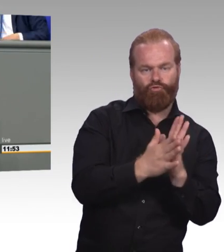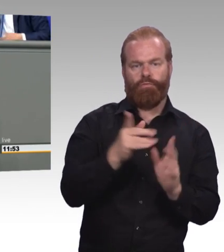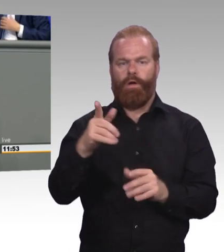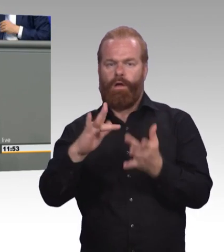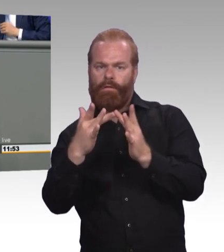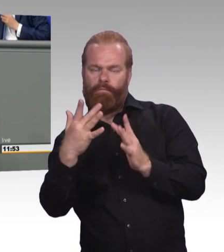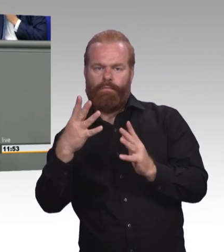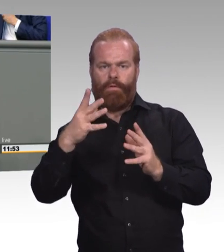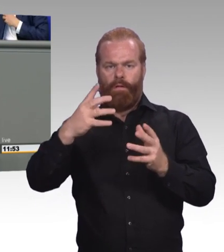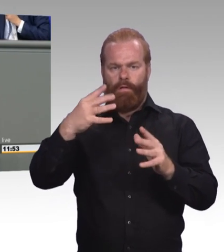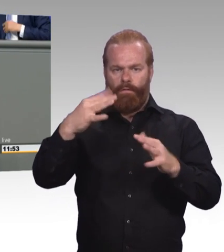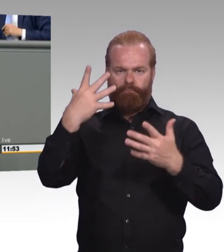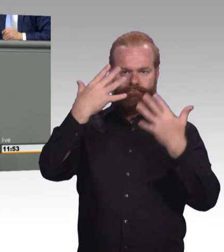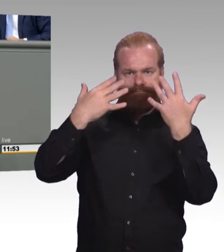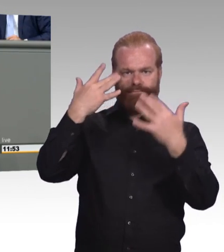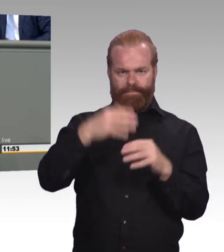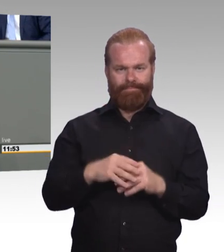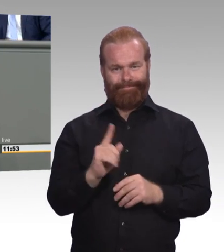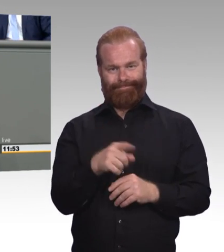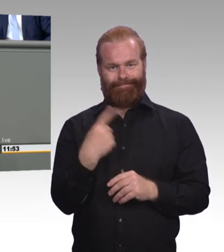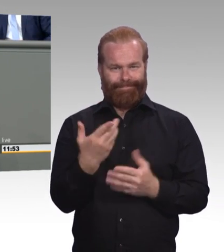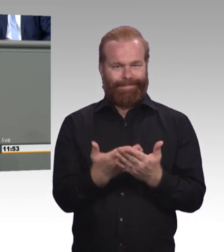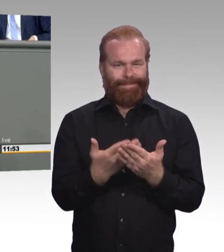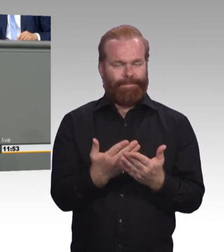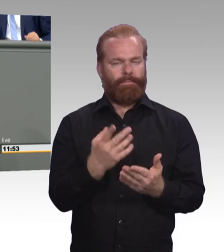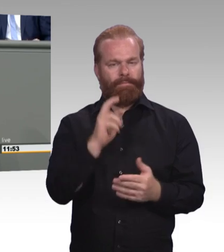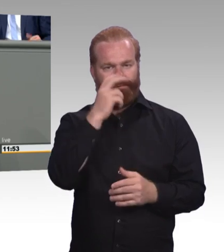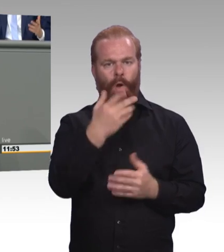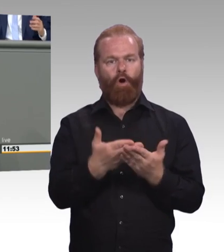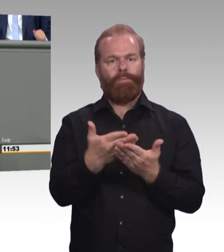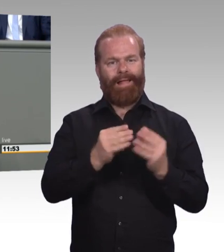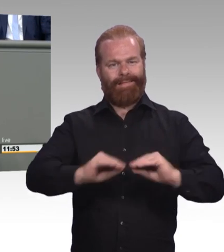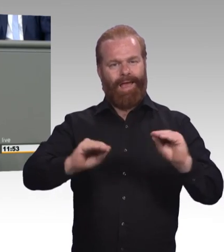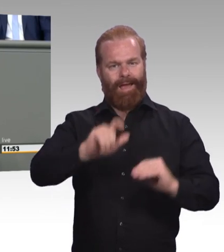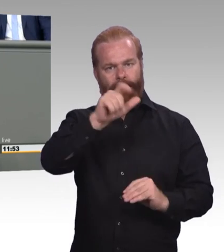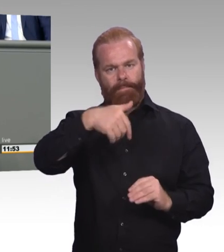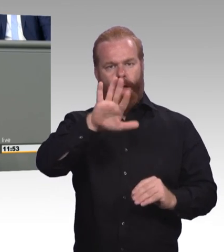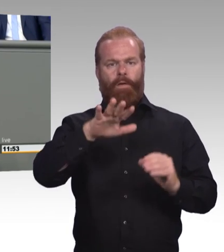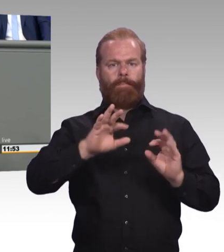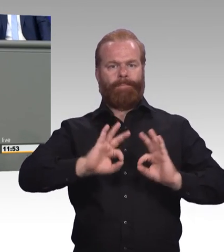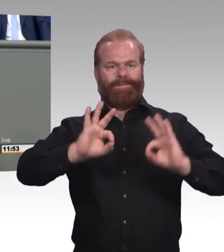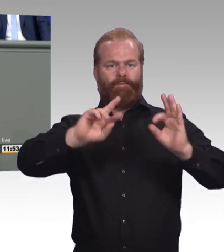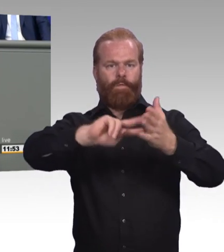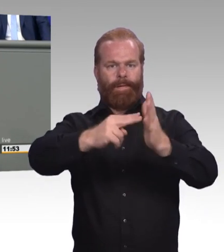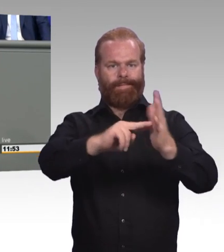(Beifall) Und drittens schaffen wir Aufstiegschancen für jeden, denn Bildungswege müssen ja so vielfältig sein